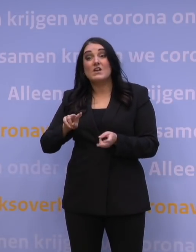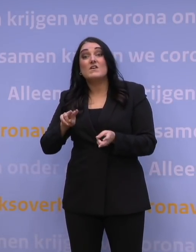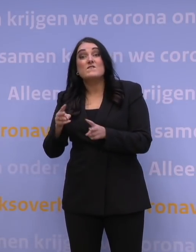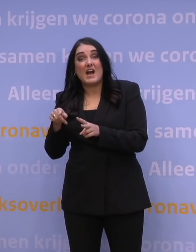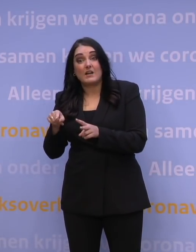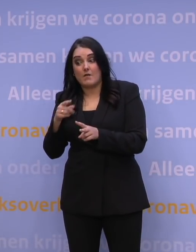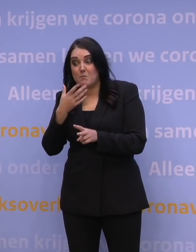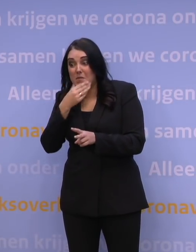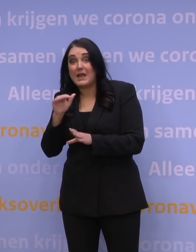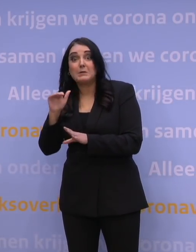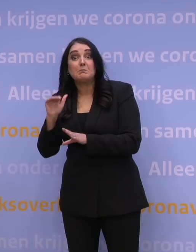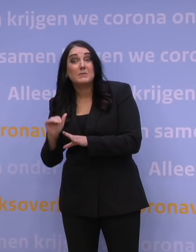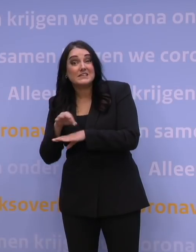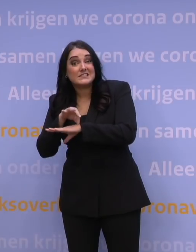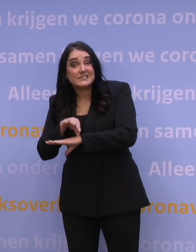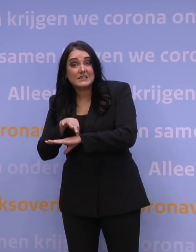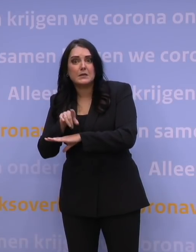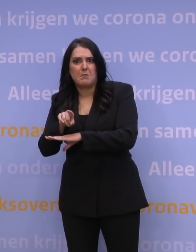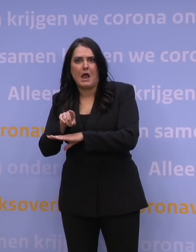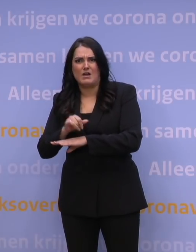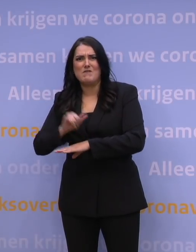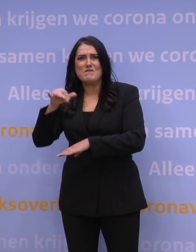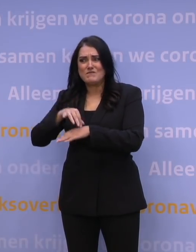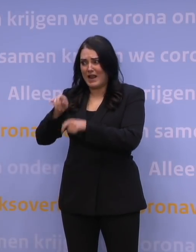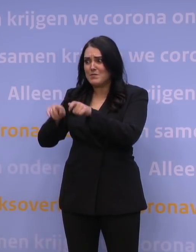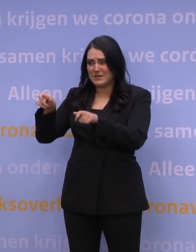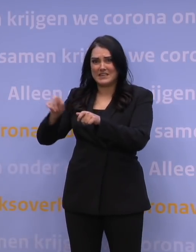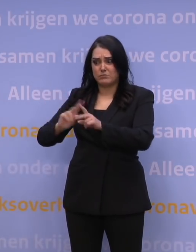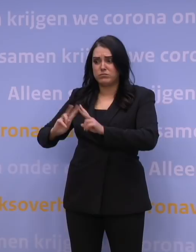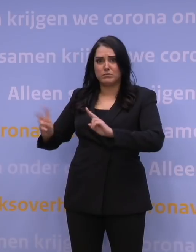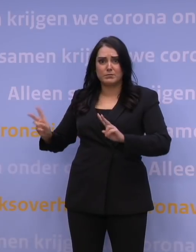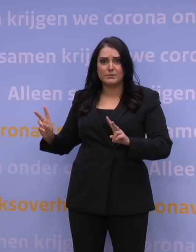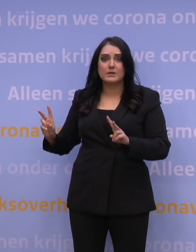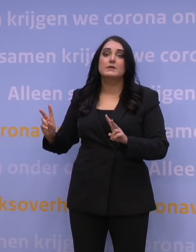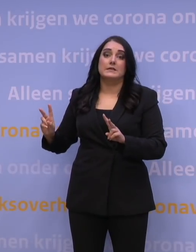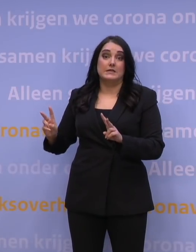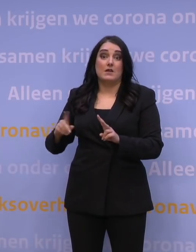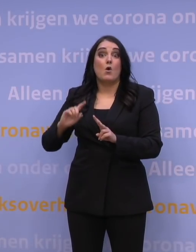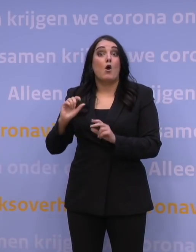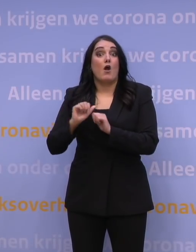maar gaat het wel om heel grote aantallen patiënten? Dan kan dat door de snelle verspreiding nog steeds leiden